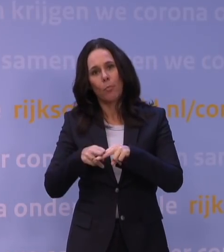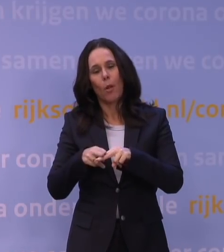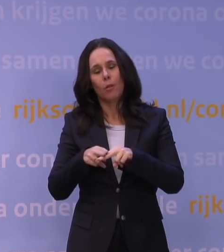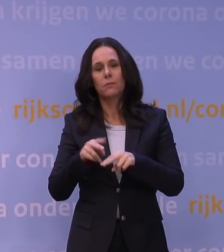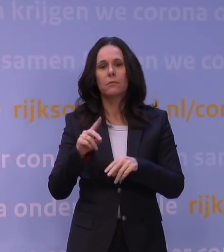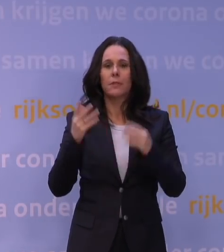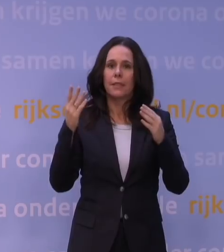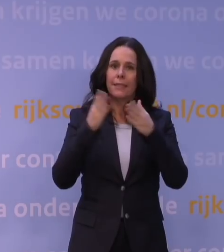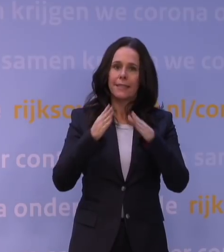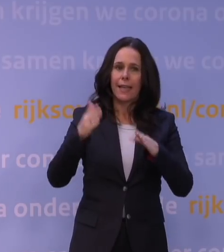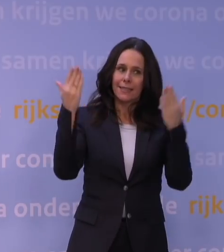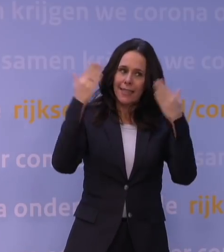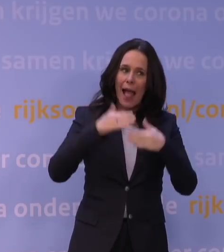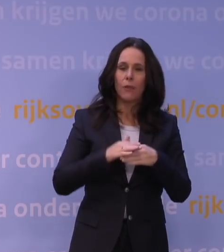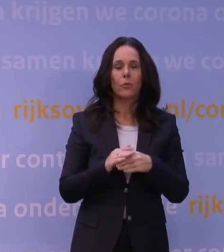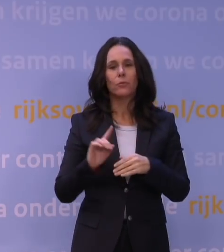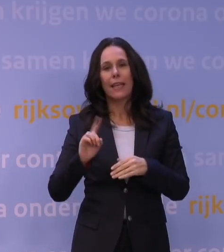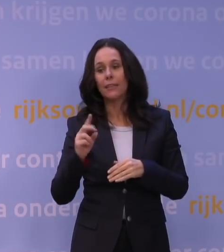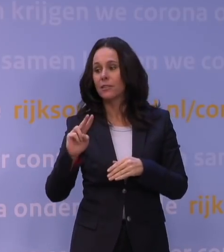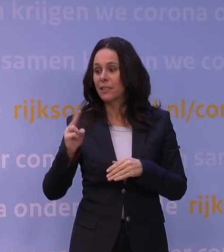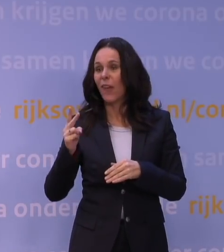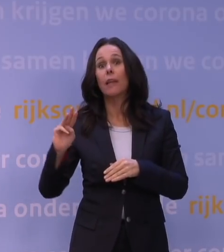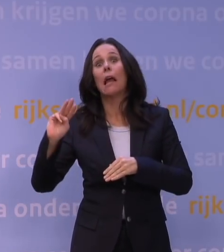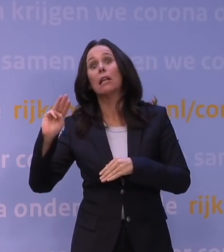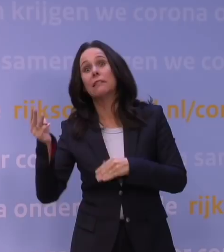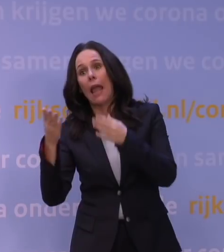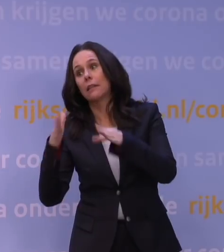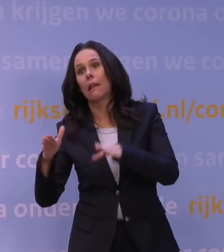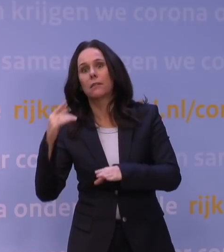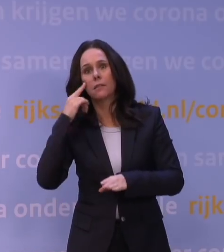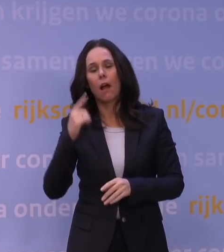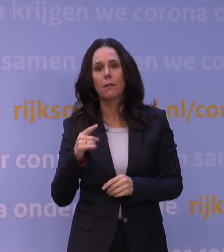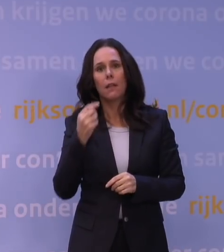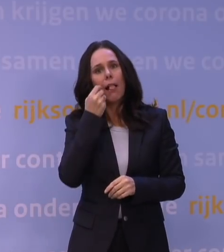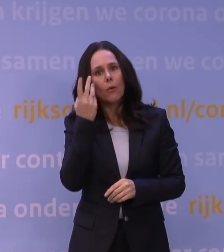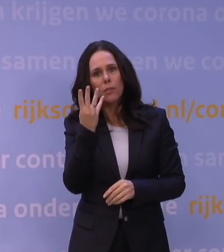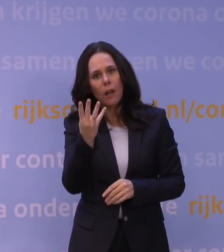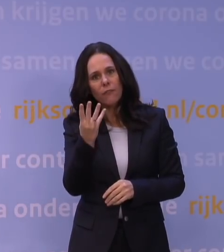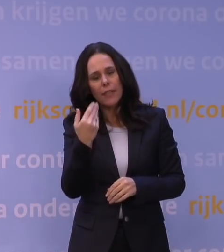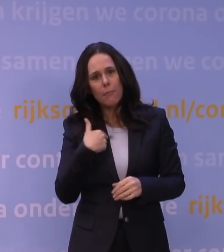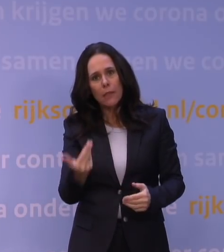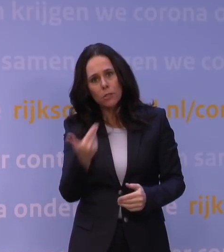en tegenwoordig ook derde kerstdag. Iedere dag vier mensen, is dat verstandig vanuit uw perspectief?